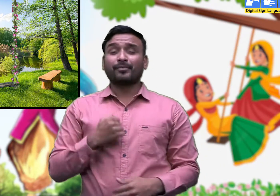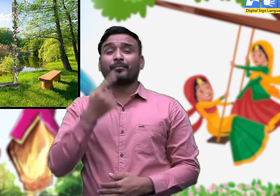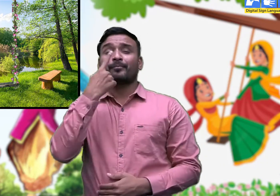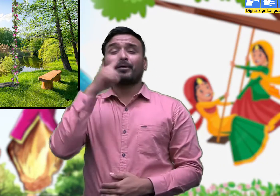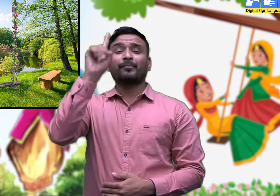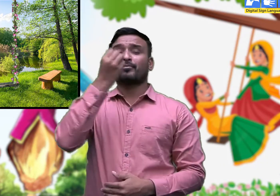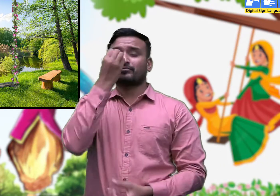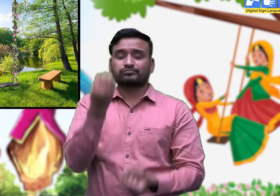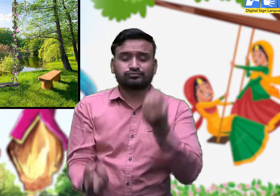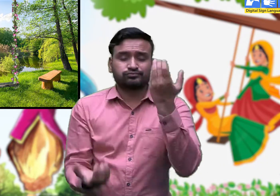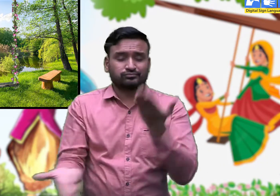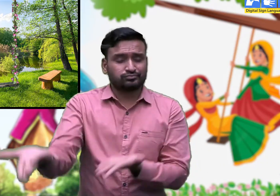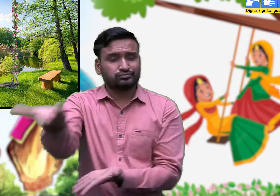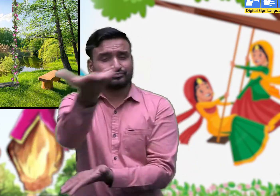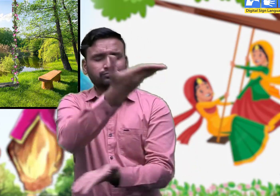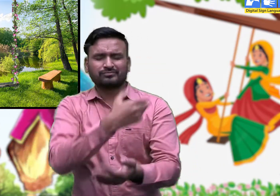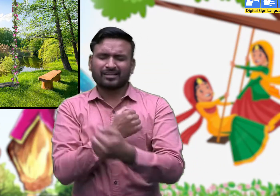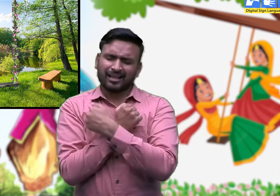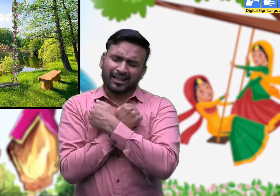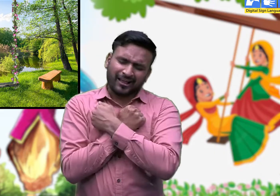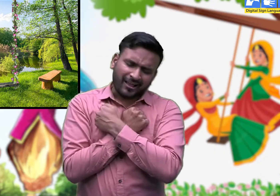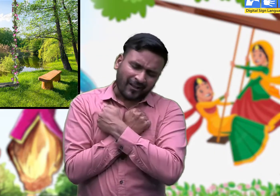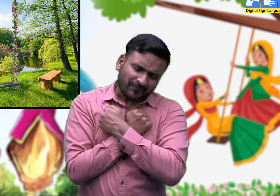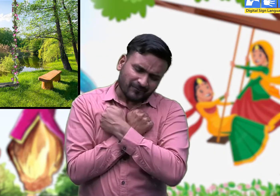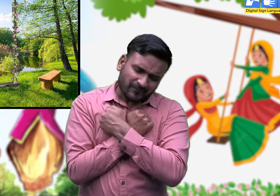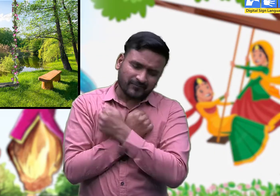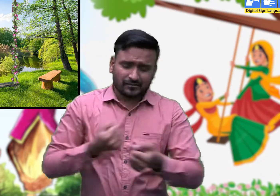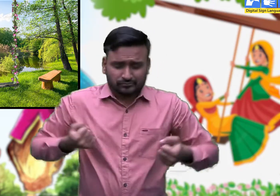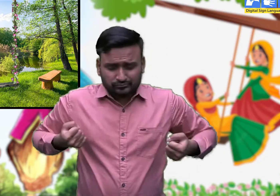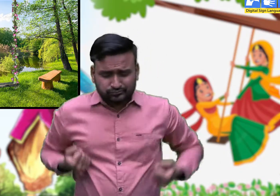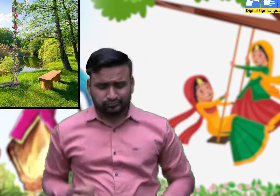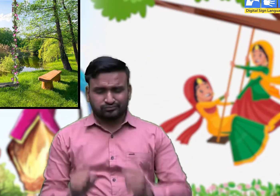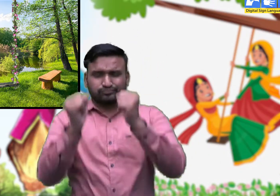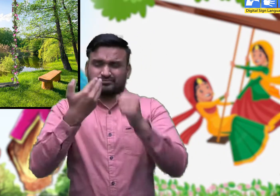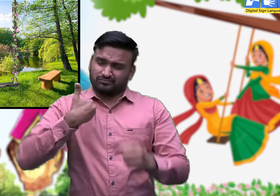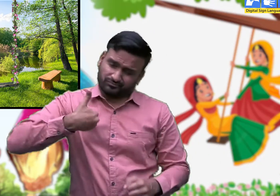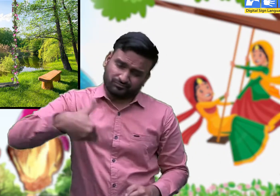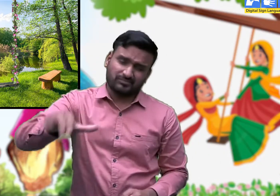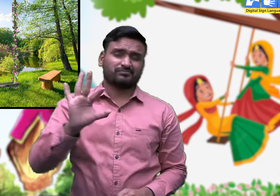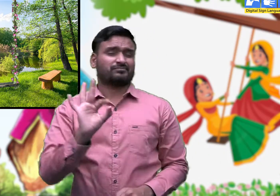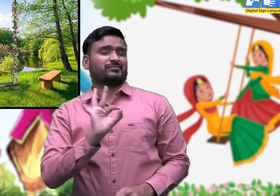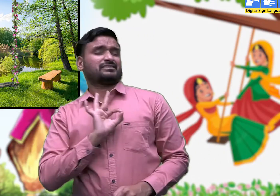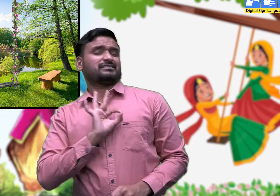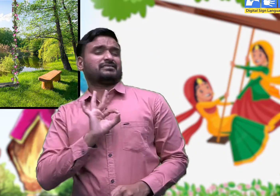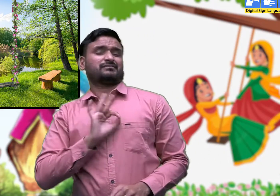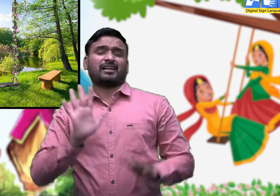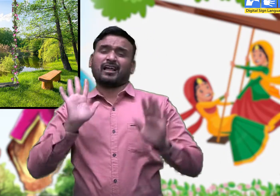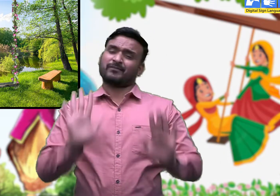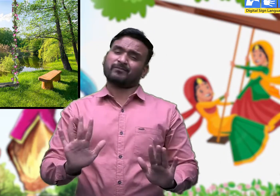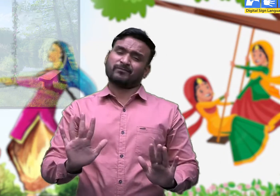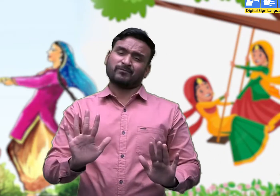झूलन जांगी ए मां मेरी बाग में जी।